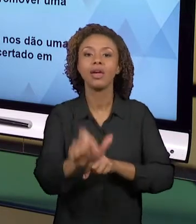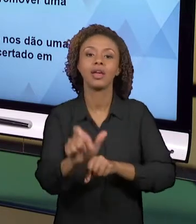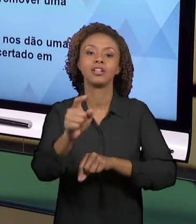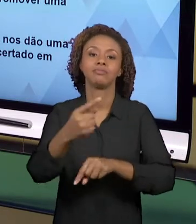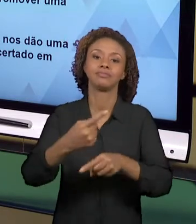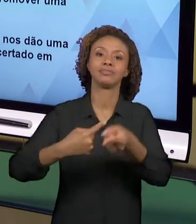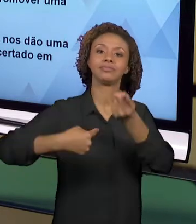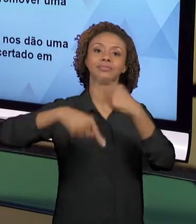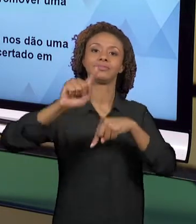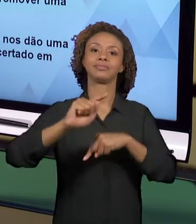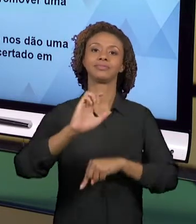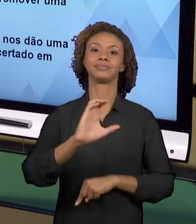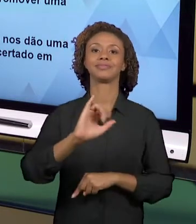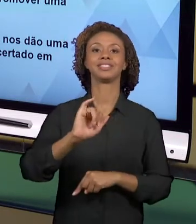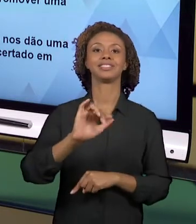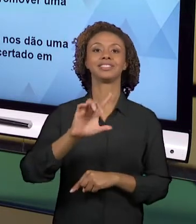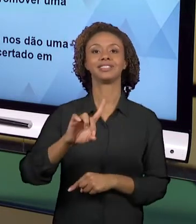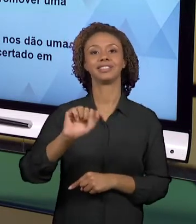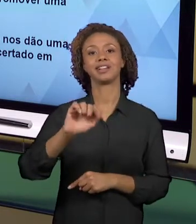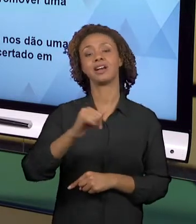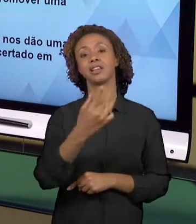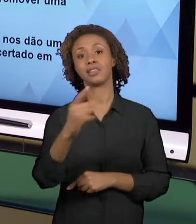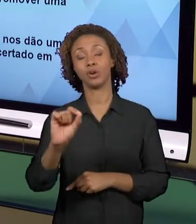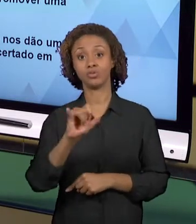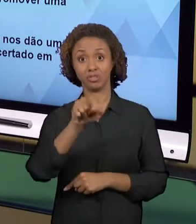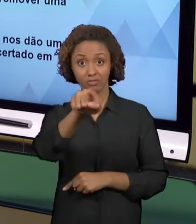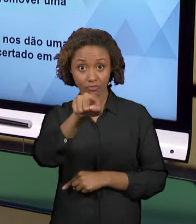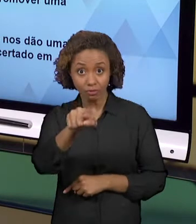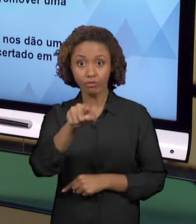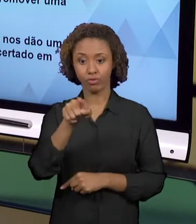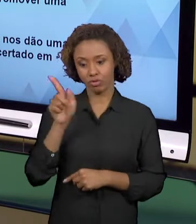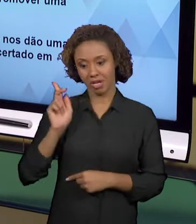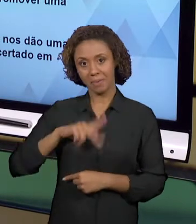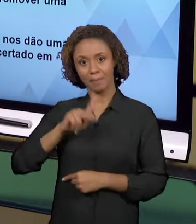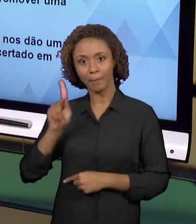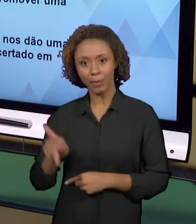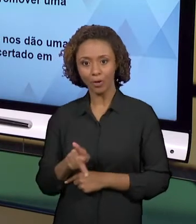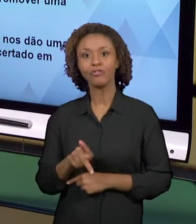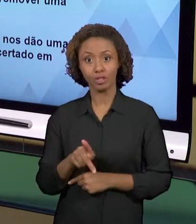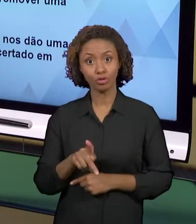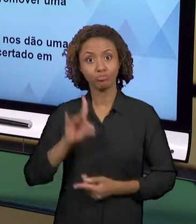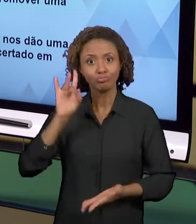PROFESSOR, VOCÊ ESTÁ MUITO PRÓXIMO AO OBJETO